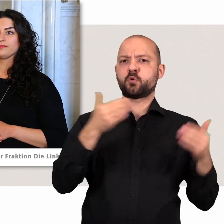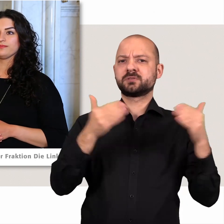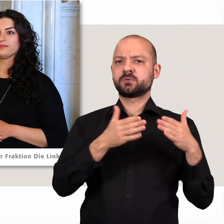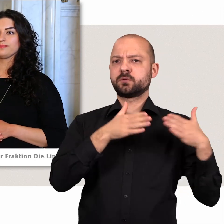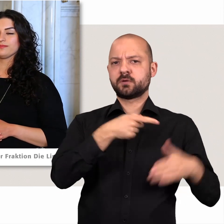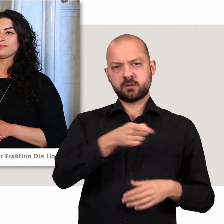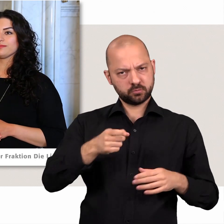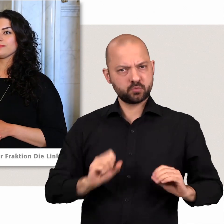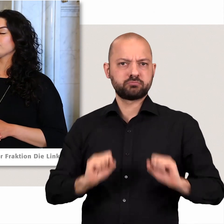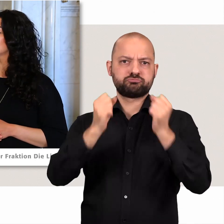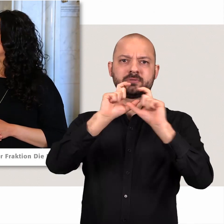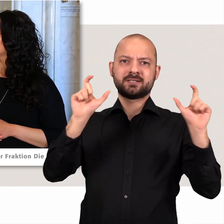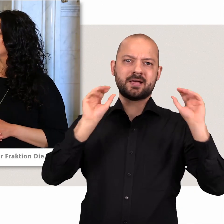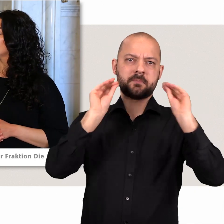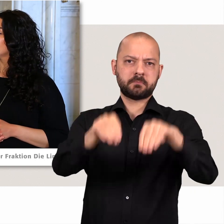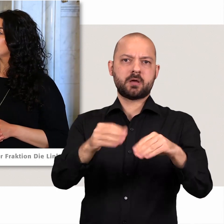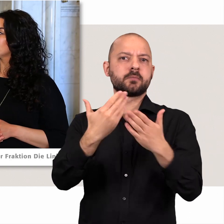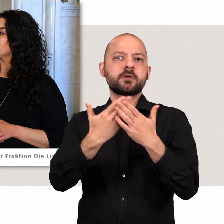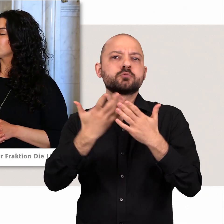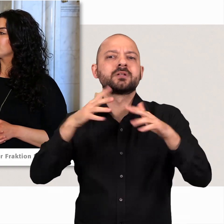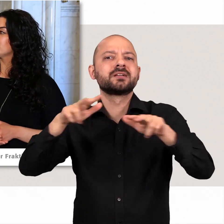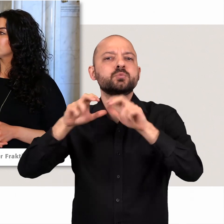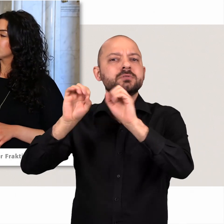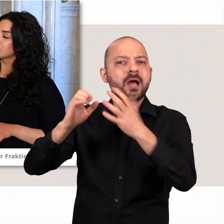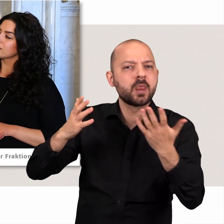Zum Beispiel in der Regierungserklärung des Ersten Bürgermeisters: